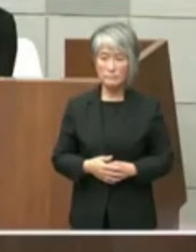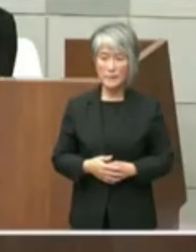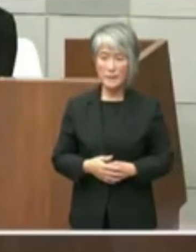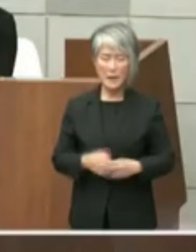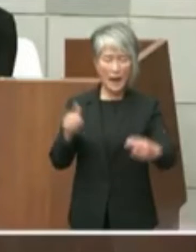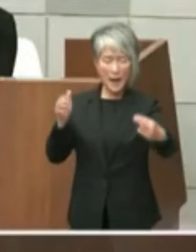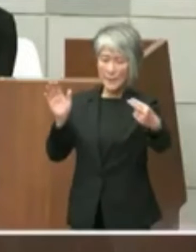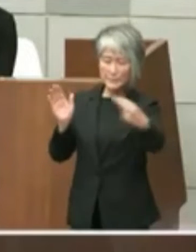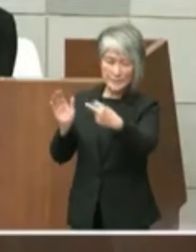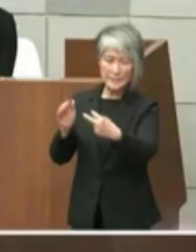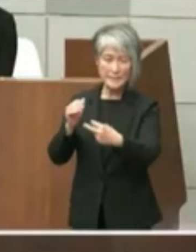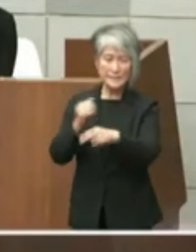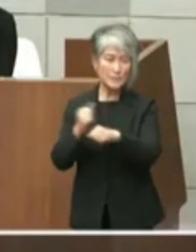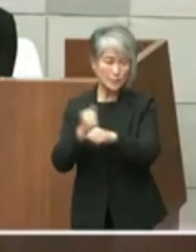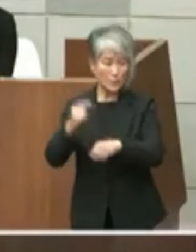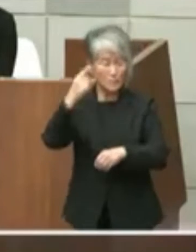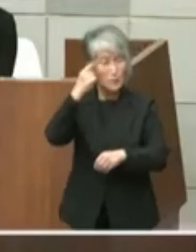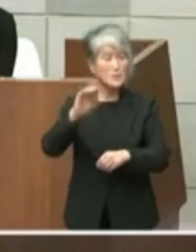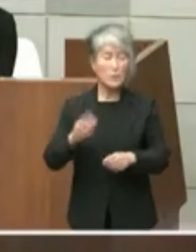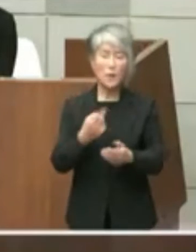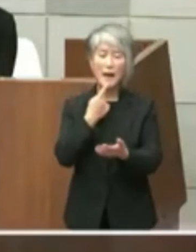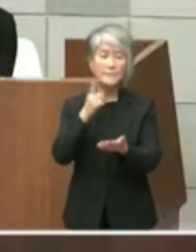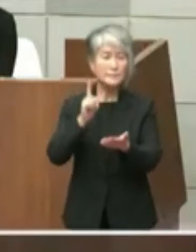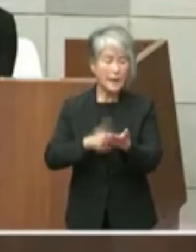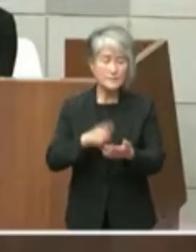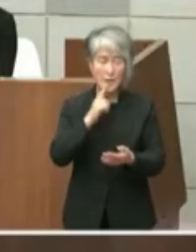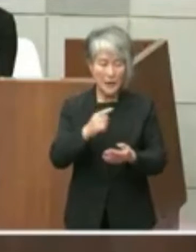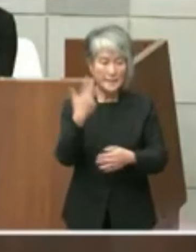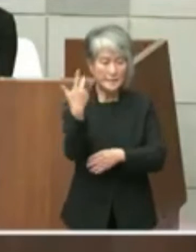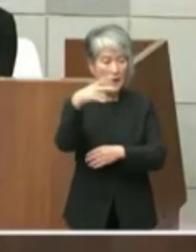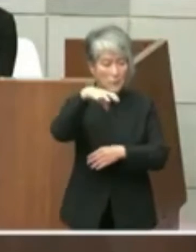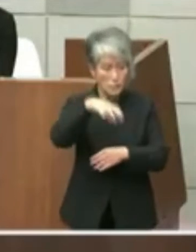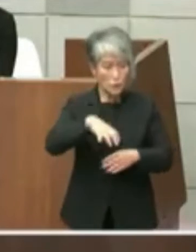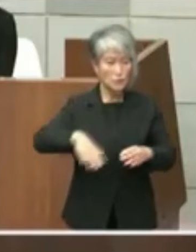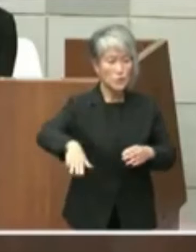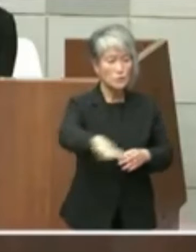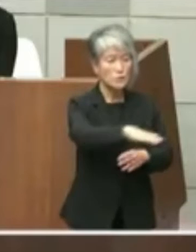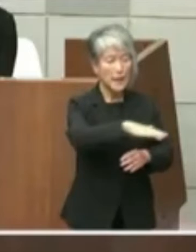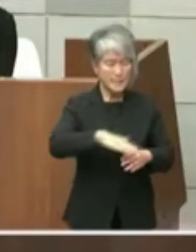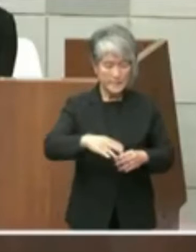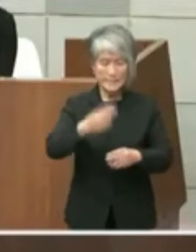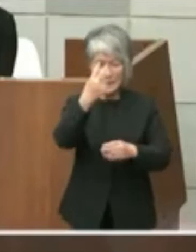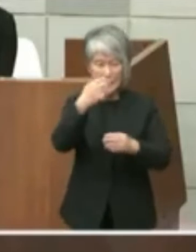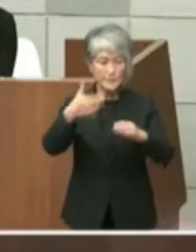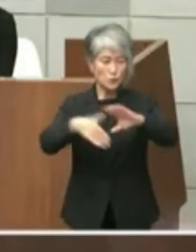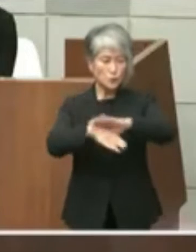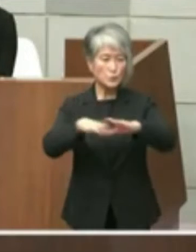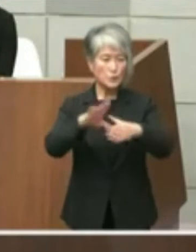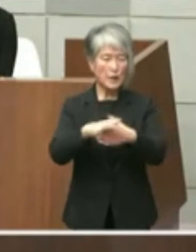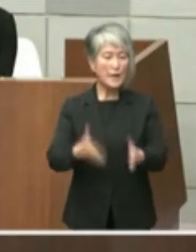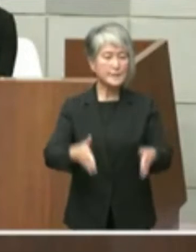ますので簡単に言いますし薬粧の周辺に 芸術文化センターと長官